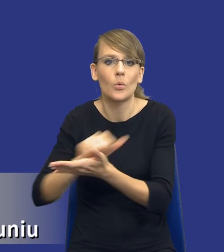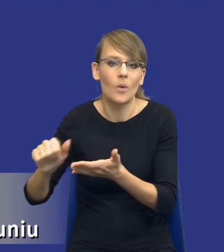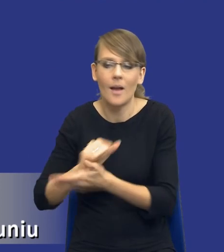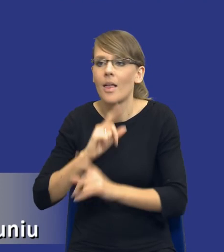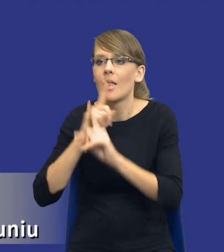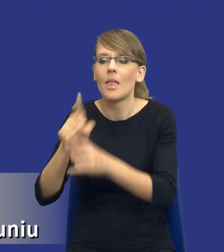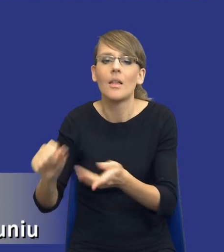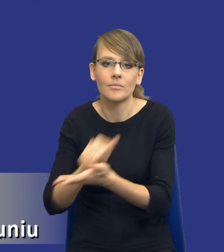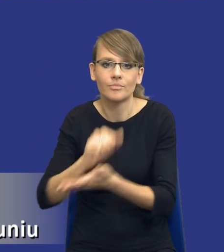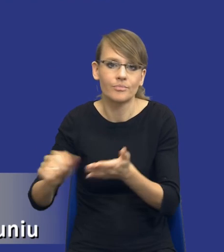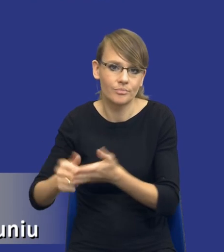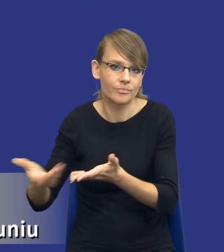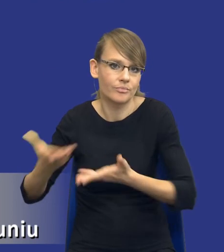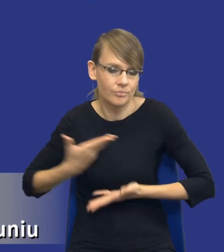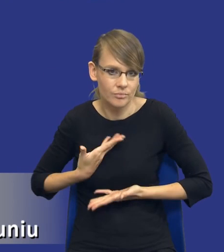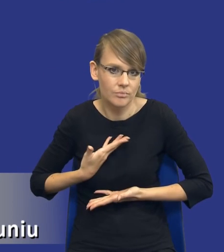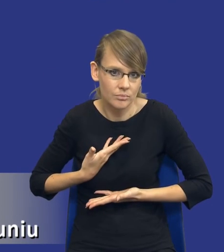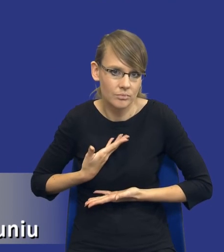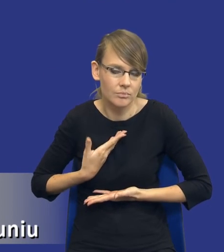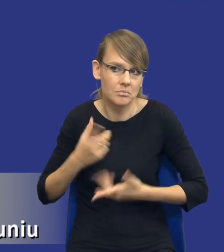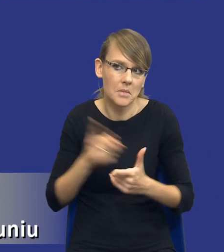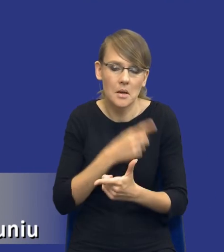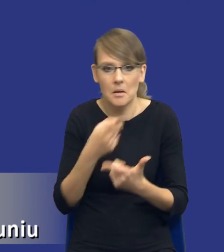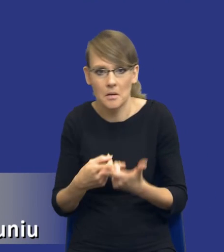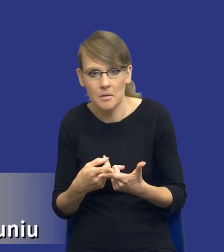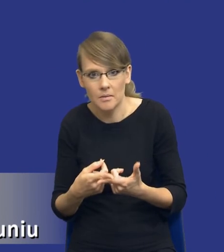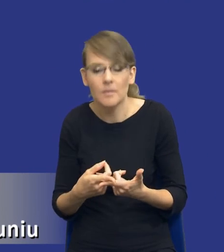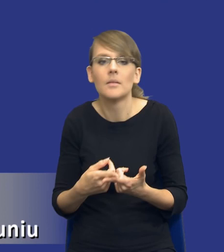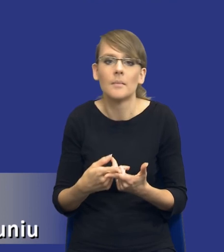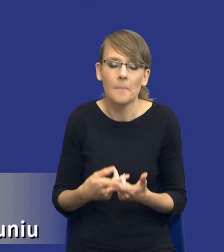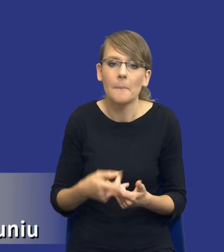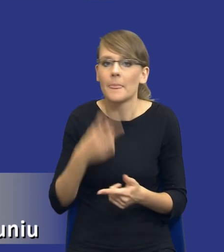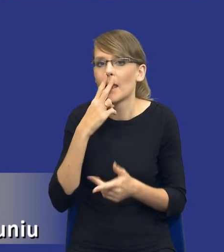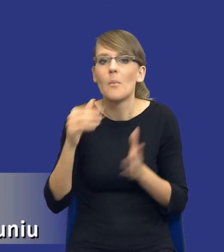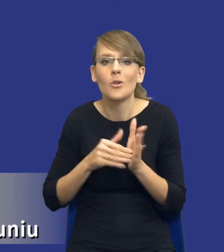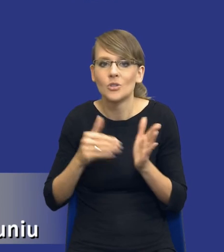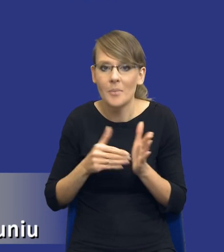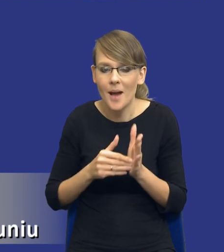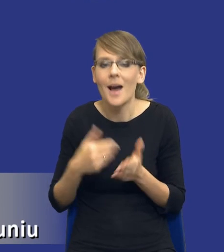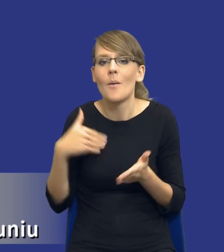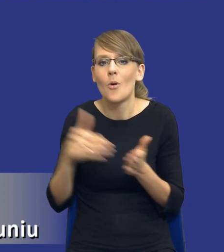na rynku konkurencyjnym po prostu druk tych dokumentów. Więc potrzeba jest taka, że musimy drukować dokumenty.